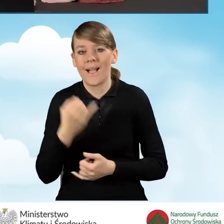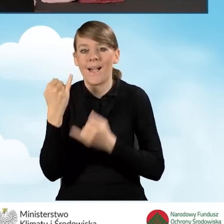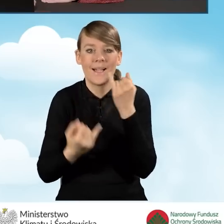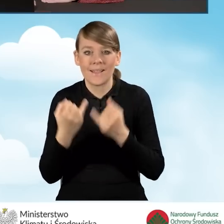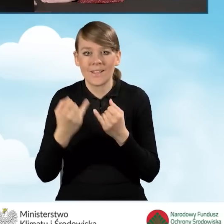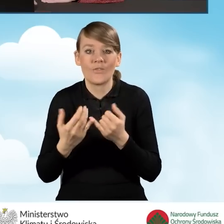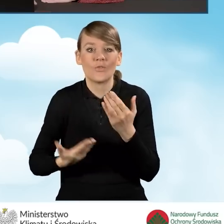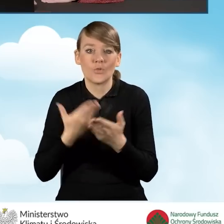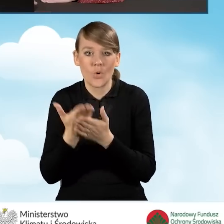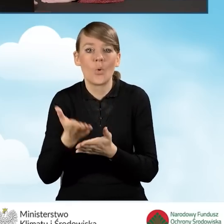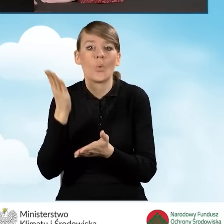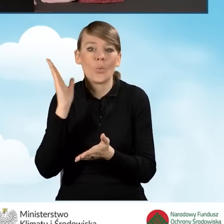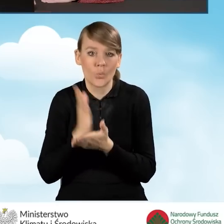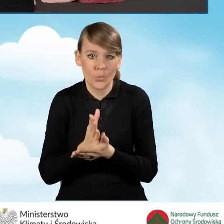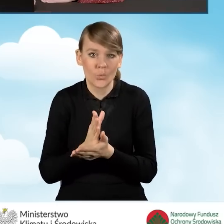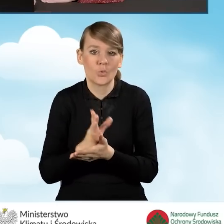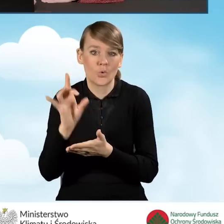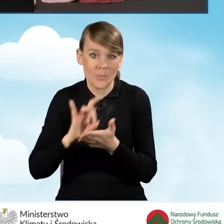jeżeli wniosek już jest wypełniany przez gminę.